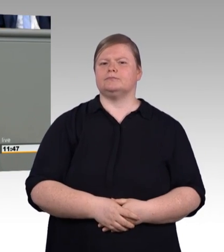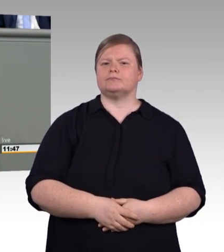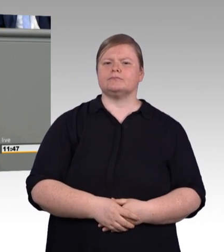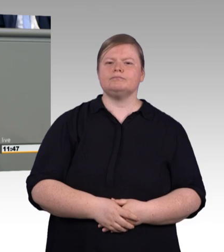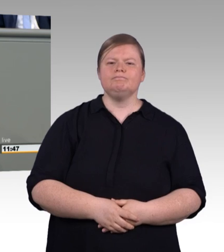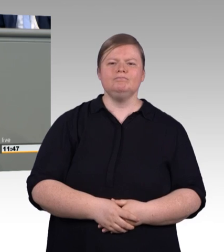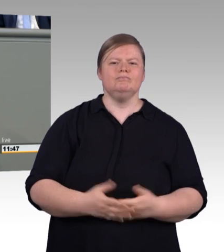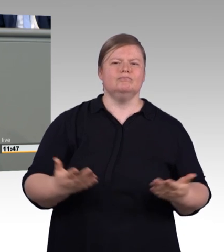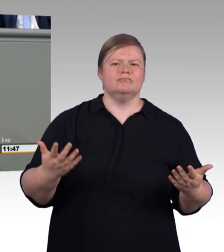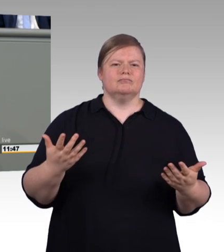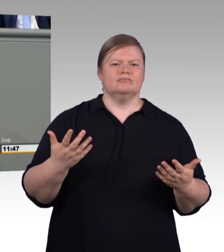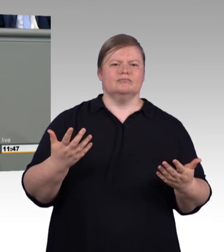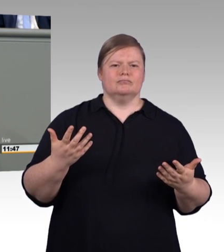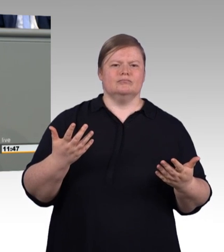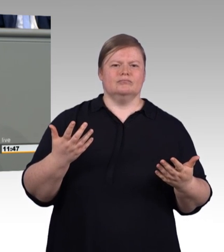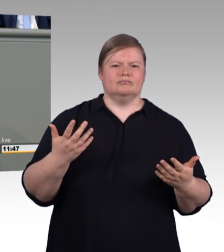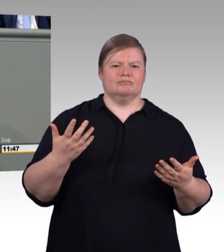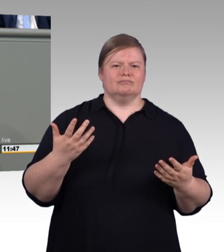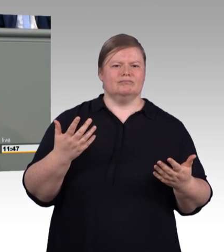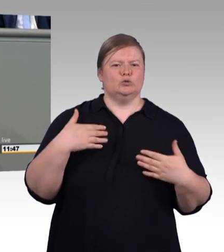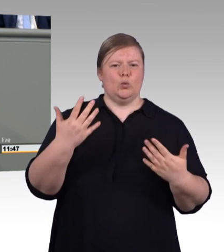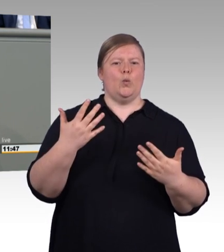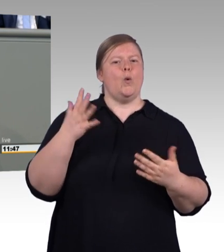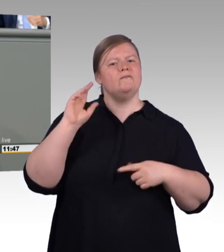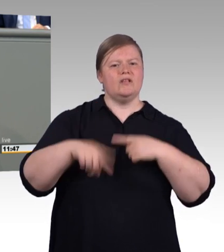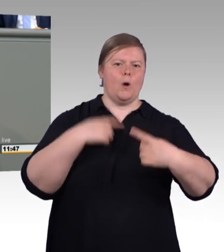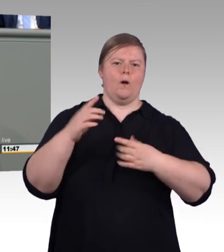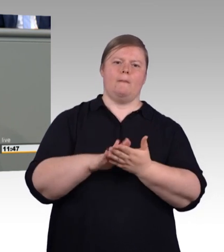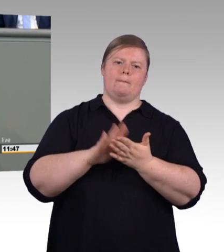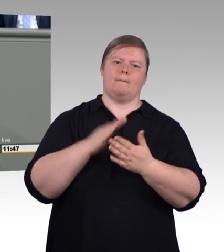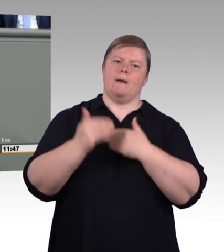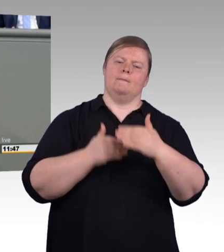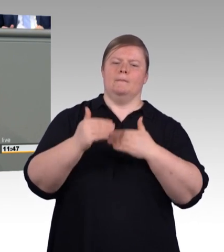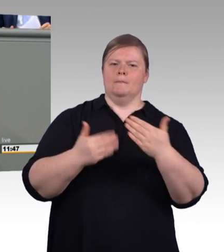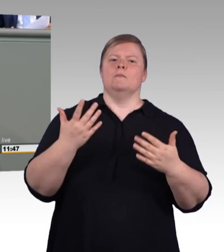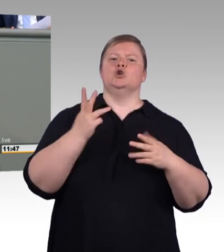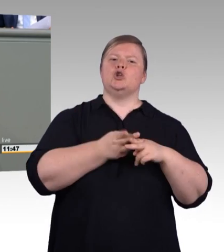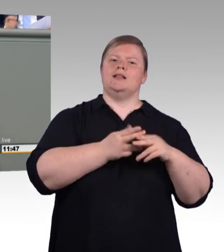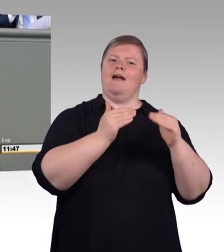Warum melden sich immer weniger Ausbilder für diese ehrenamtliche Prüfungsfunktion?